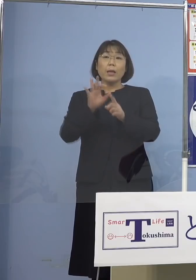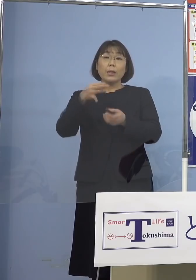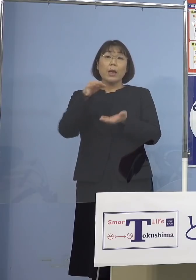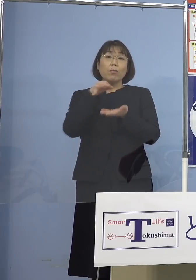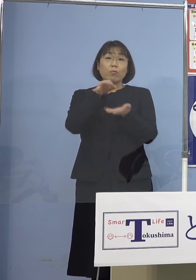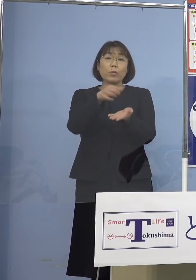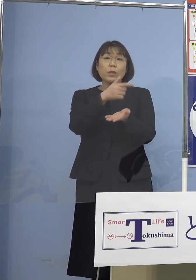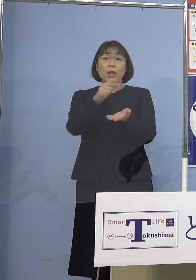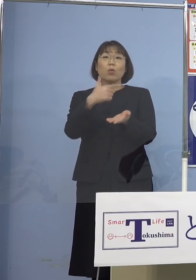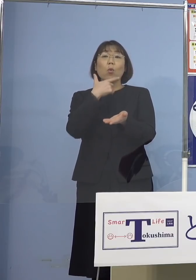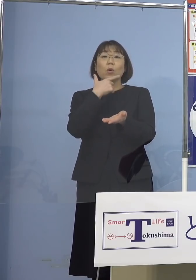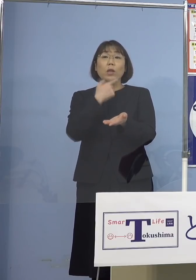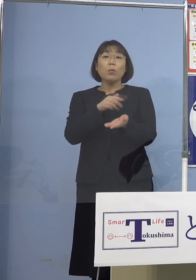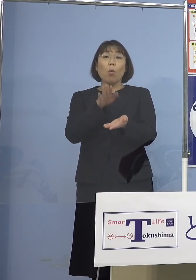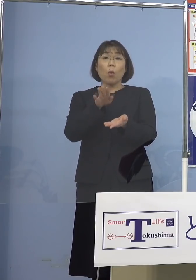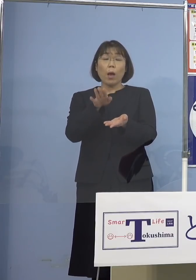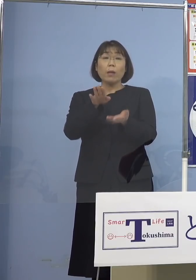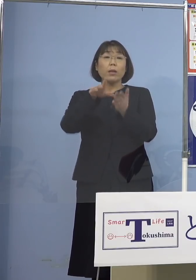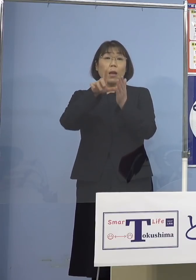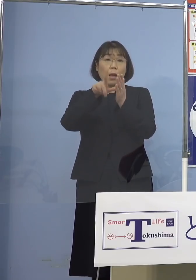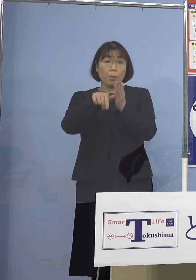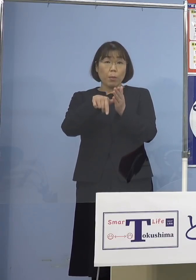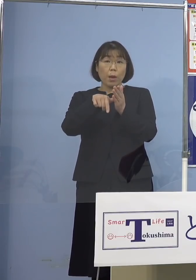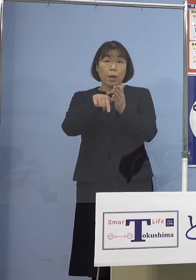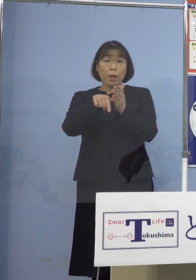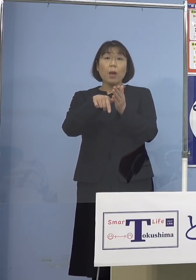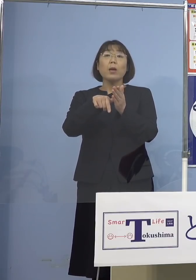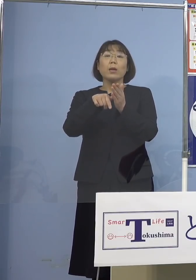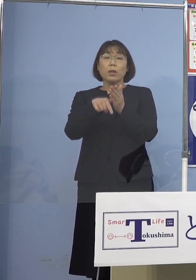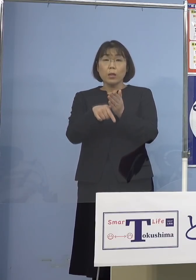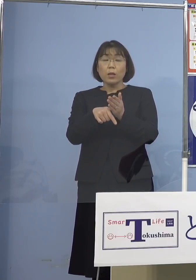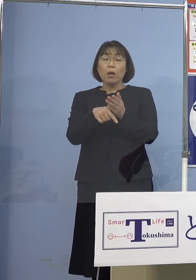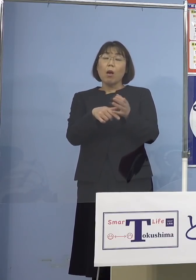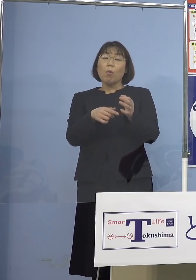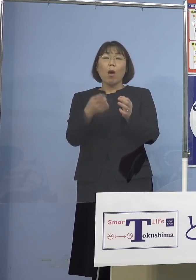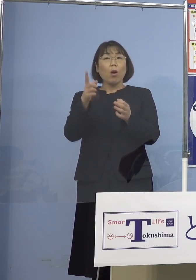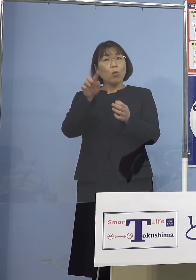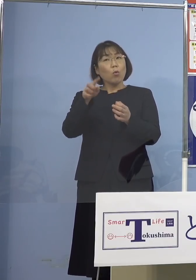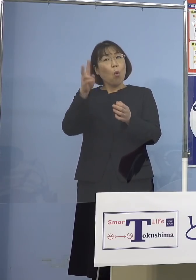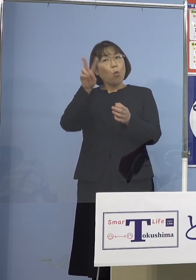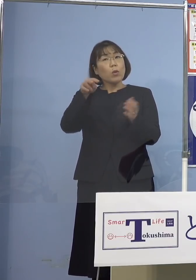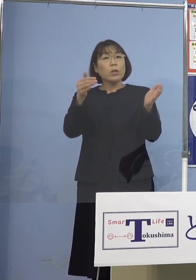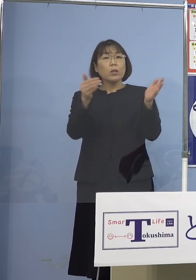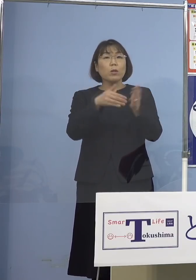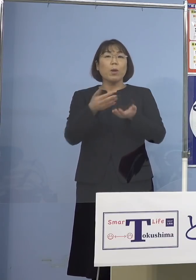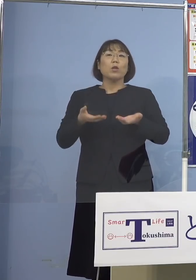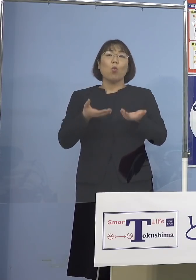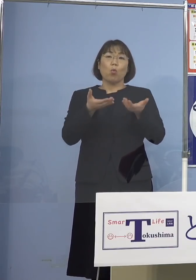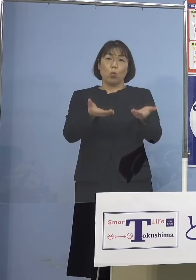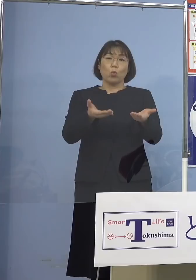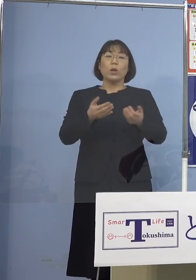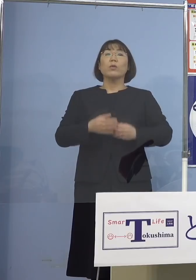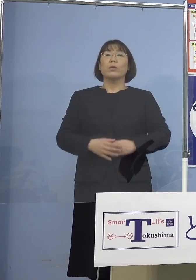ご希望の方に対してはご要請あって 翌々日までにはお届けをするという形を